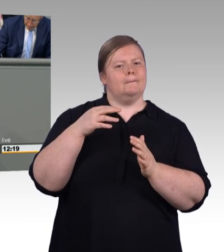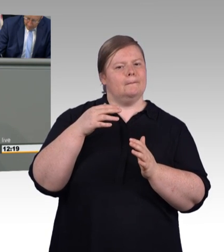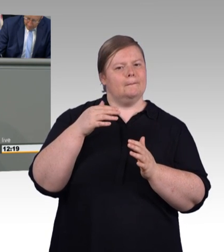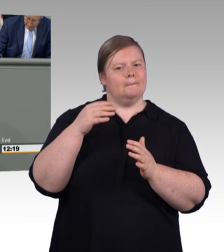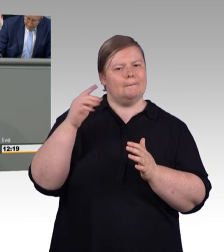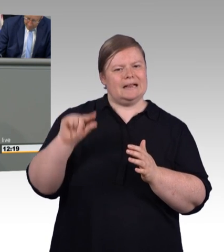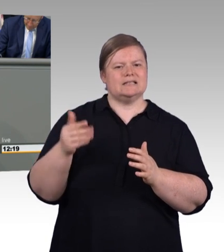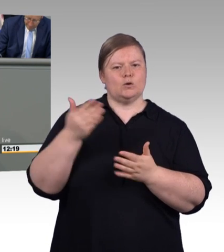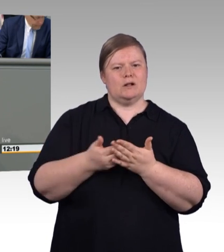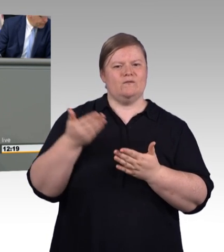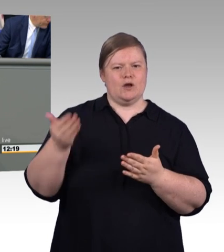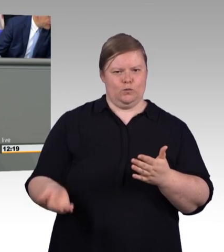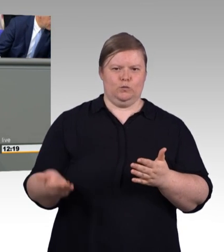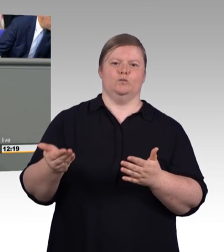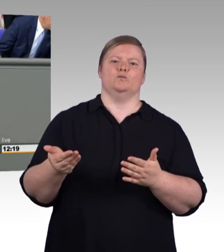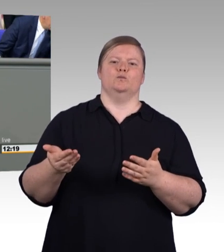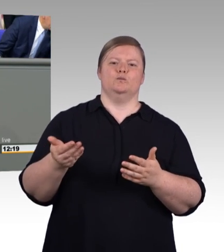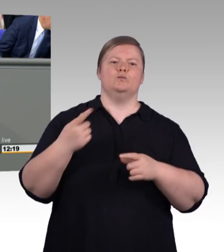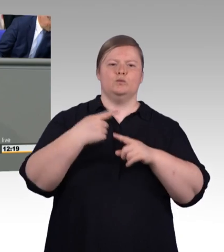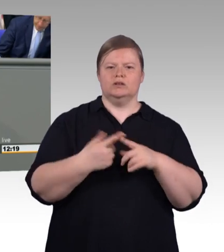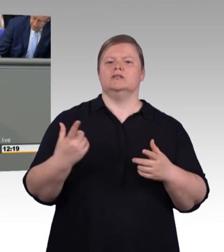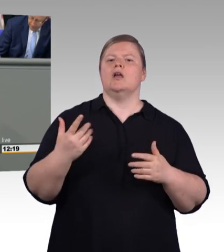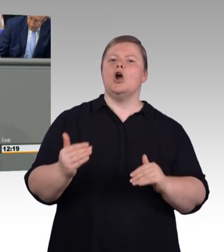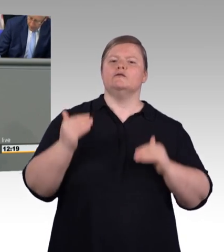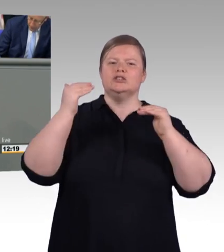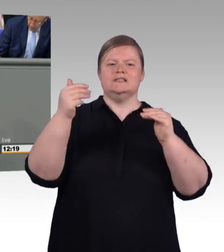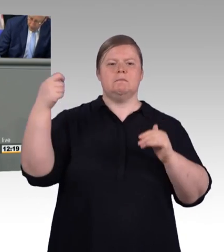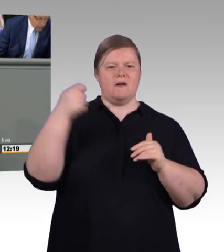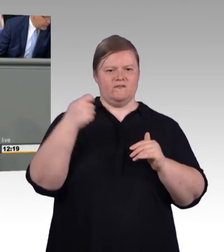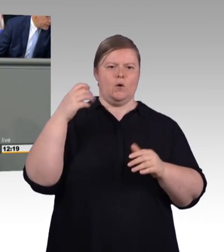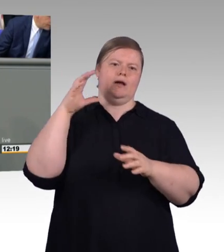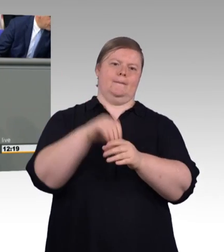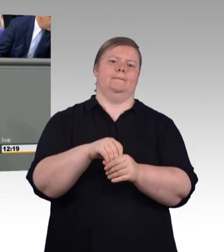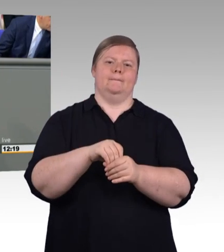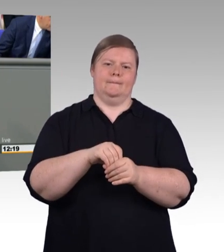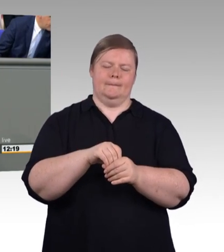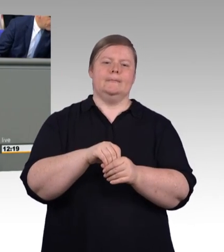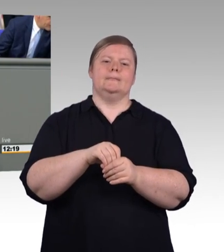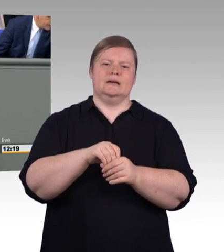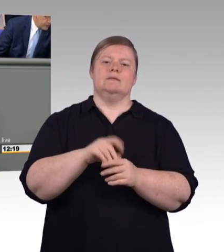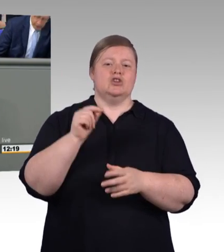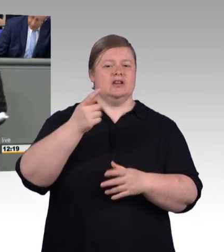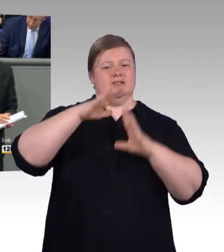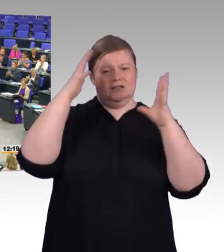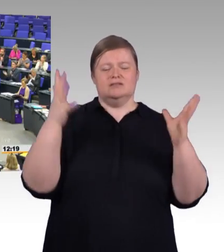und Talent eines jeden im Mittelpunkt stehen und nicht seine soziale Herkunft. Und diesen Weg setzen wir jetzt mit diesem Gesetz weiter fort. Vielen Dank!